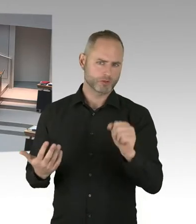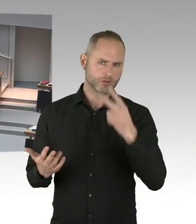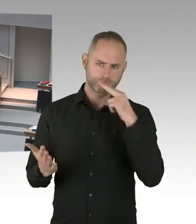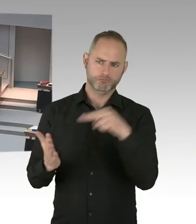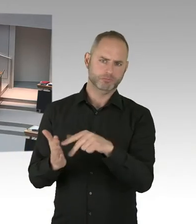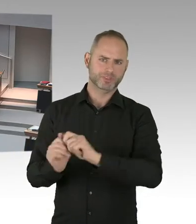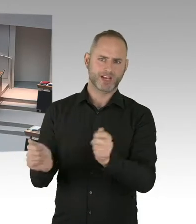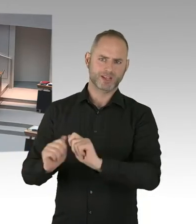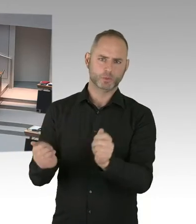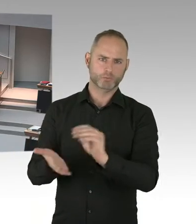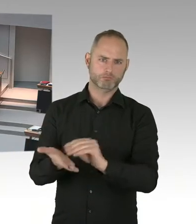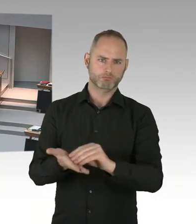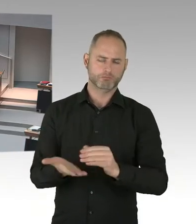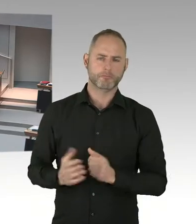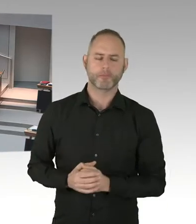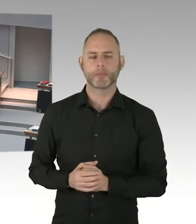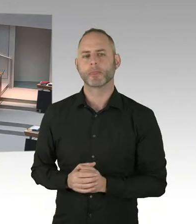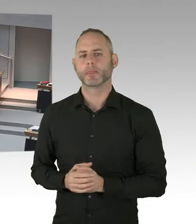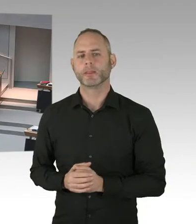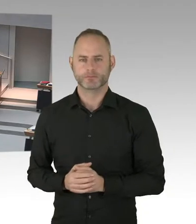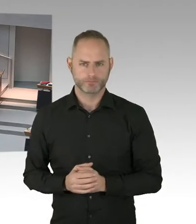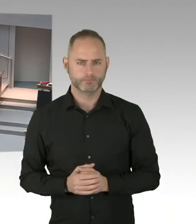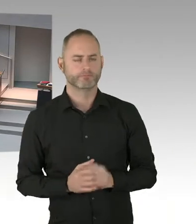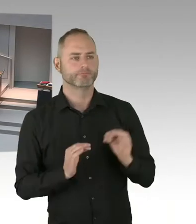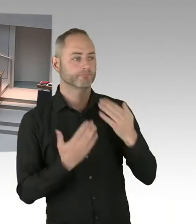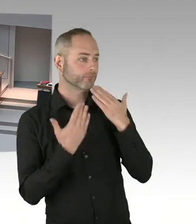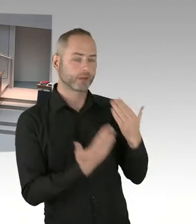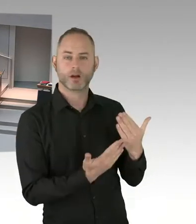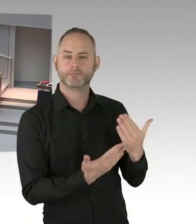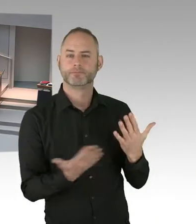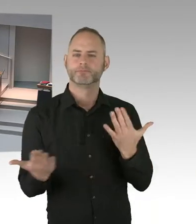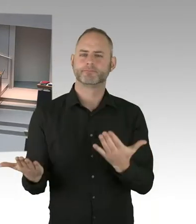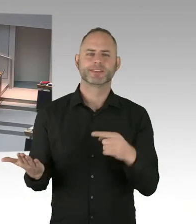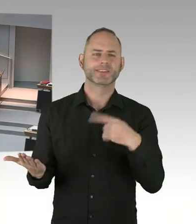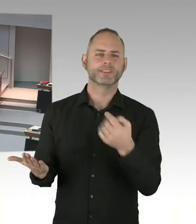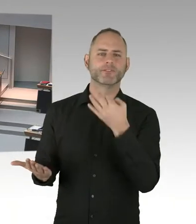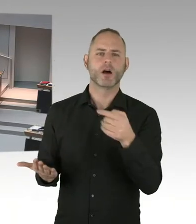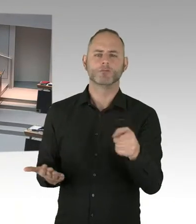des Zuzugs von Flüchtlingen um 90 Prozent seit 2015,